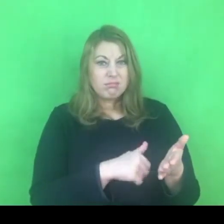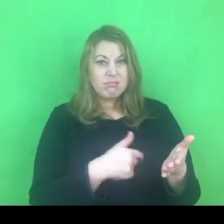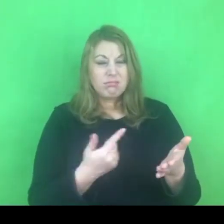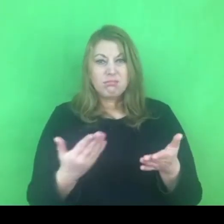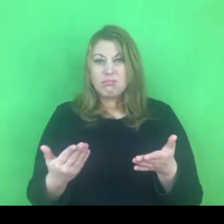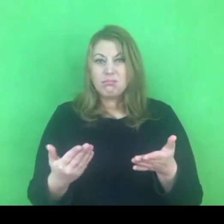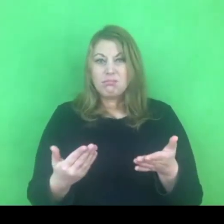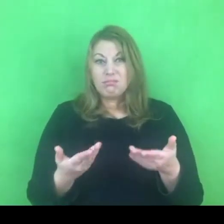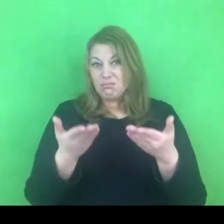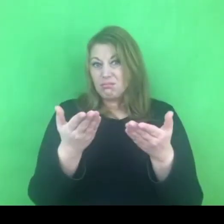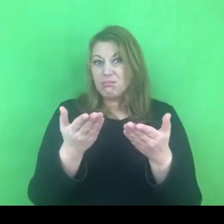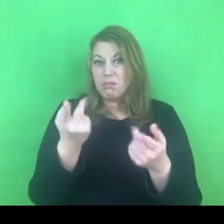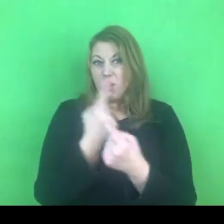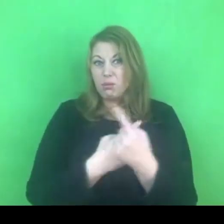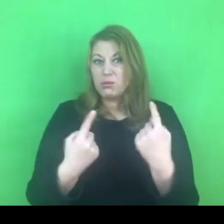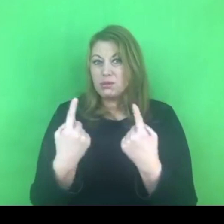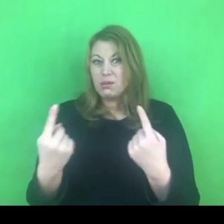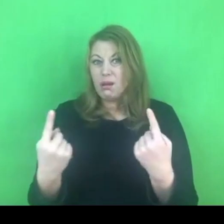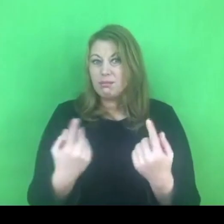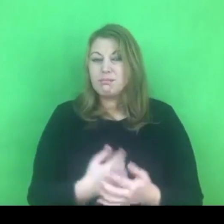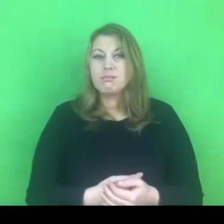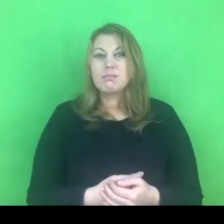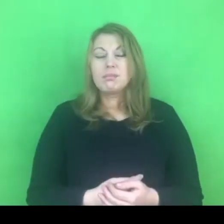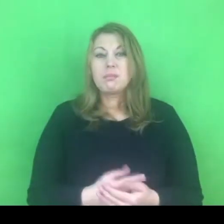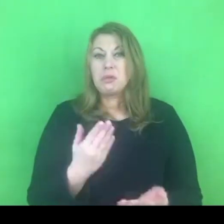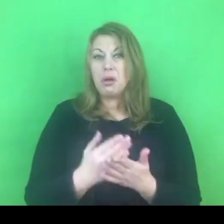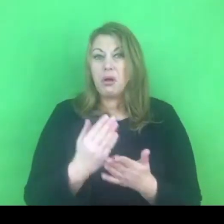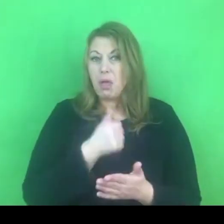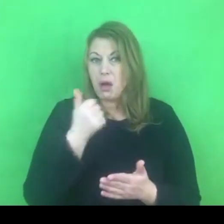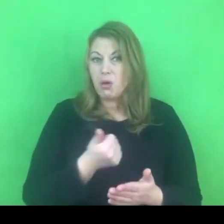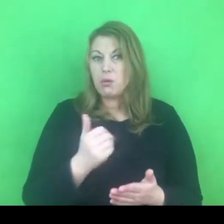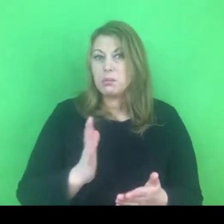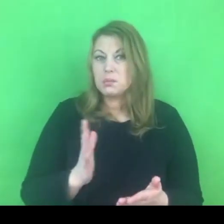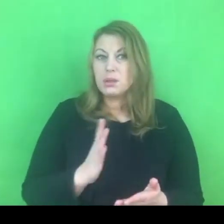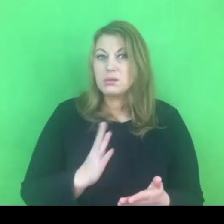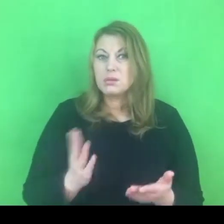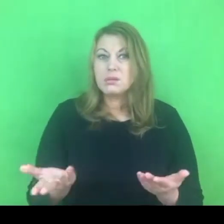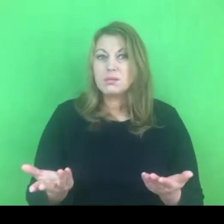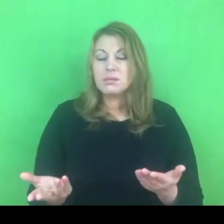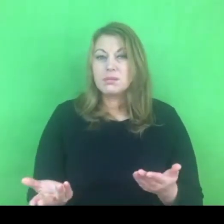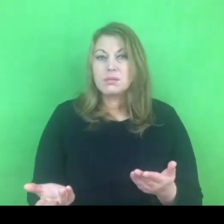Trochę zostawiam to Państwu do przemyślenia i refleksji; czy w jakikolwiek sposób mogłoby się to wiązać?